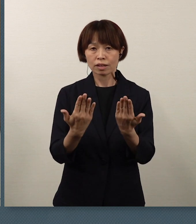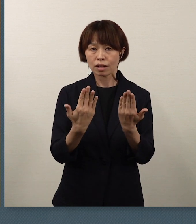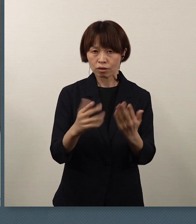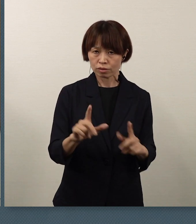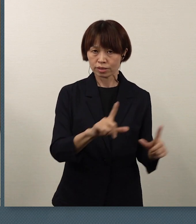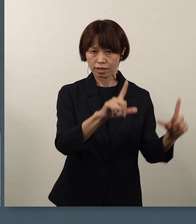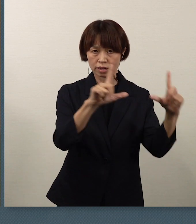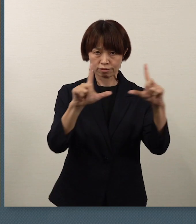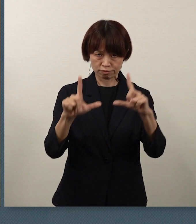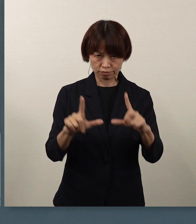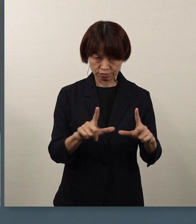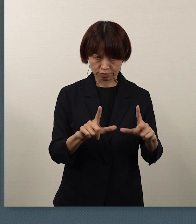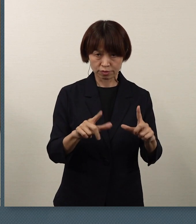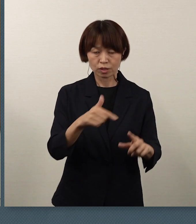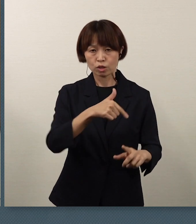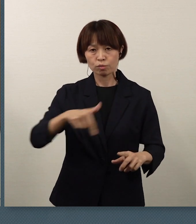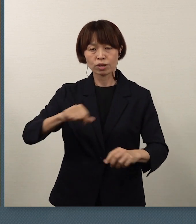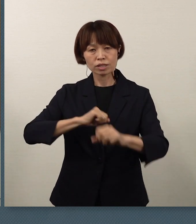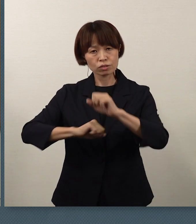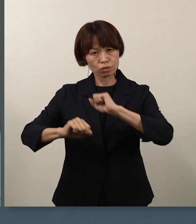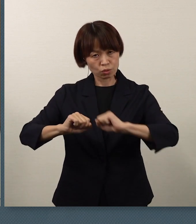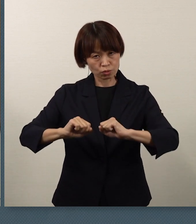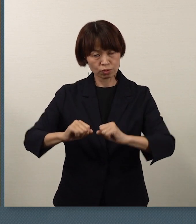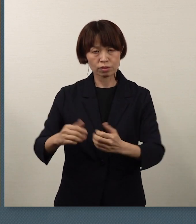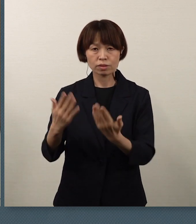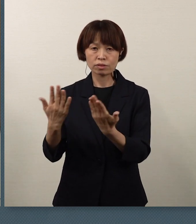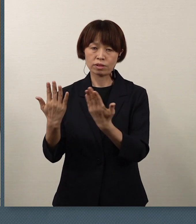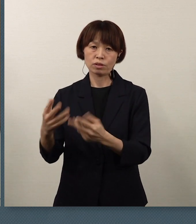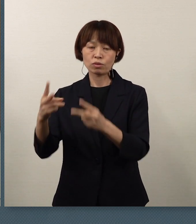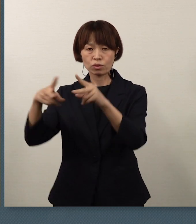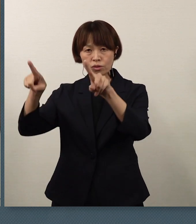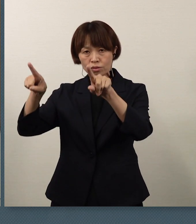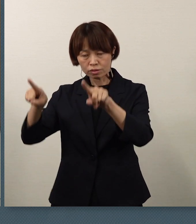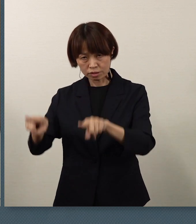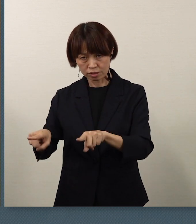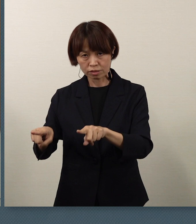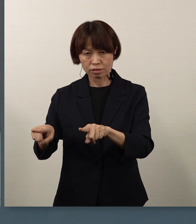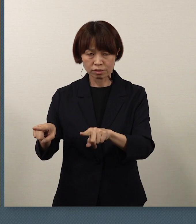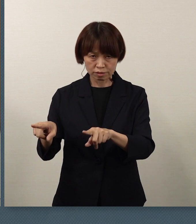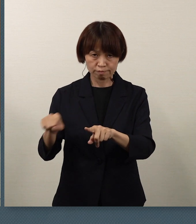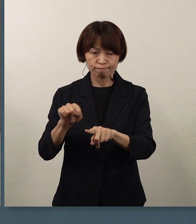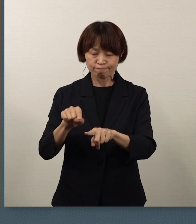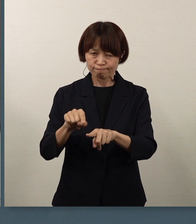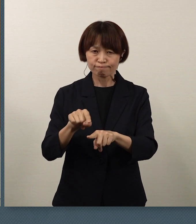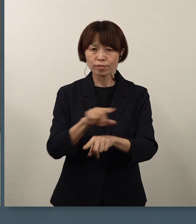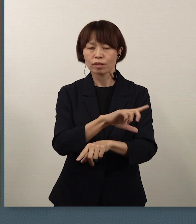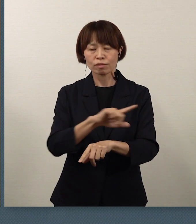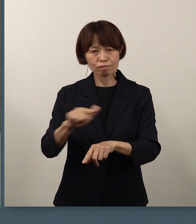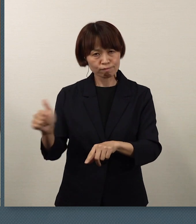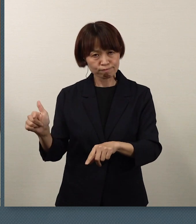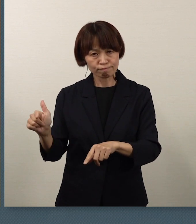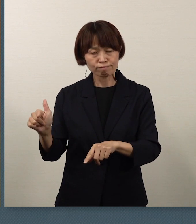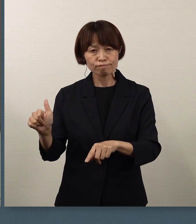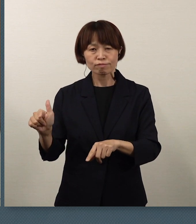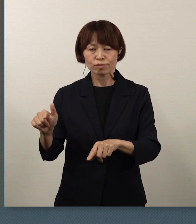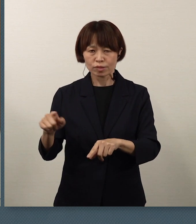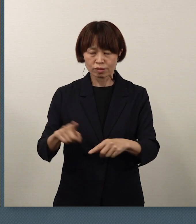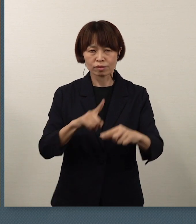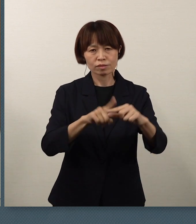あるいは部活動、学校行事などについて 様々な思いがあろうかと思います